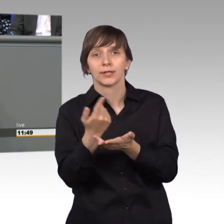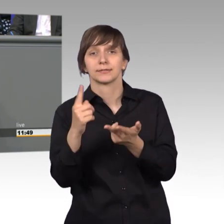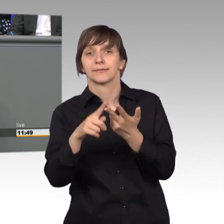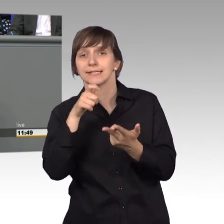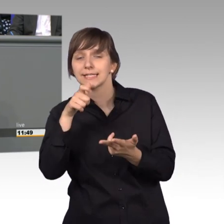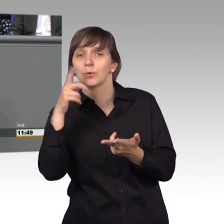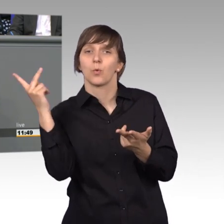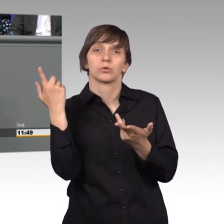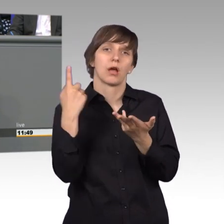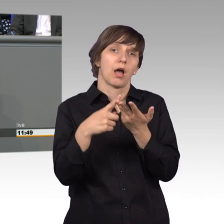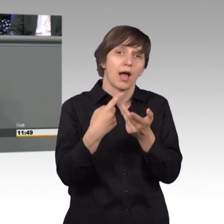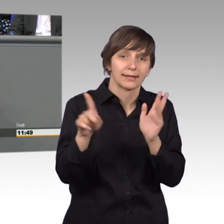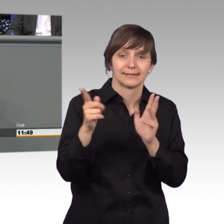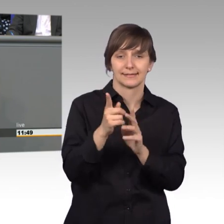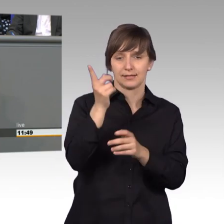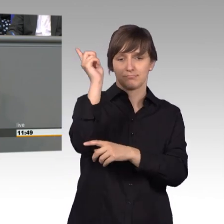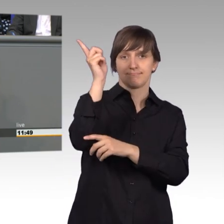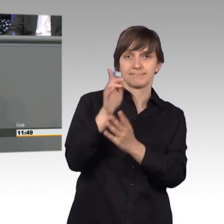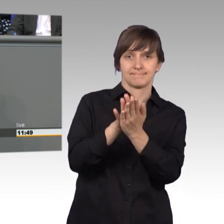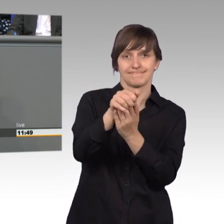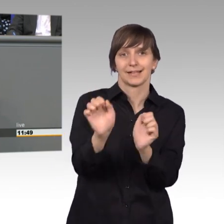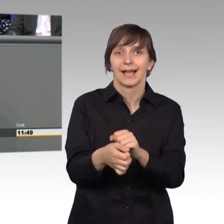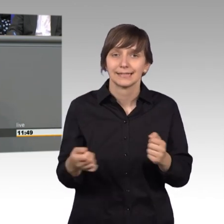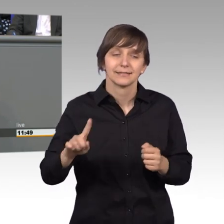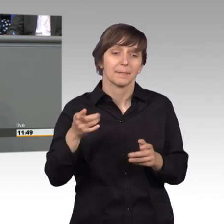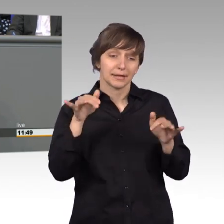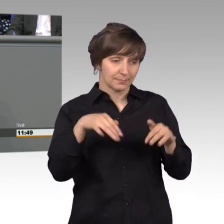keine Anweisung geben, aber kann auf Missverständnis oder Missstände hinweisen.